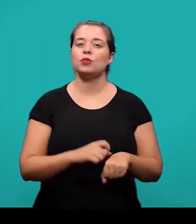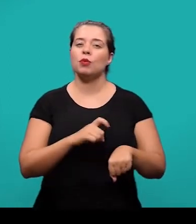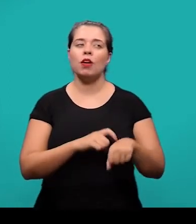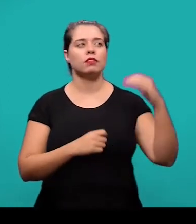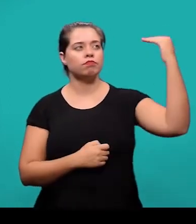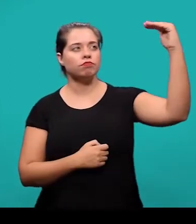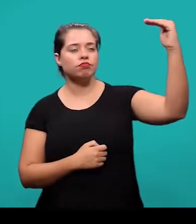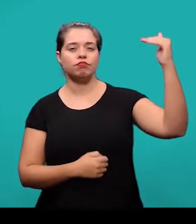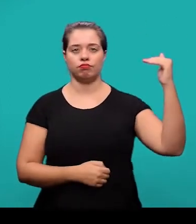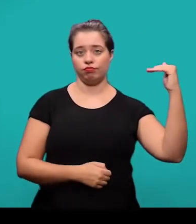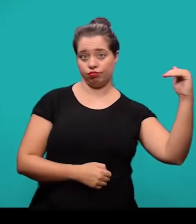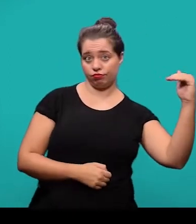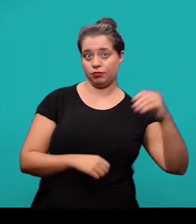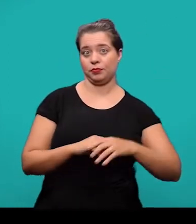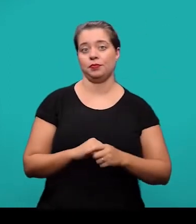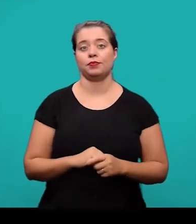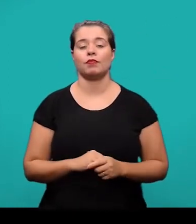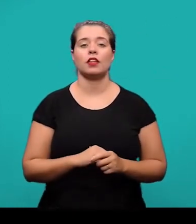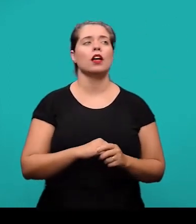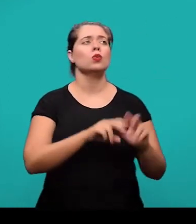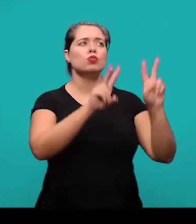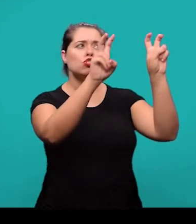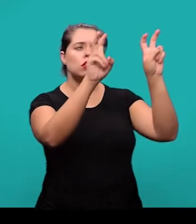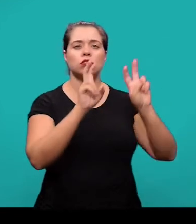os títulos dessas, seja com indicativo numérico